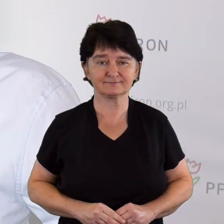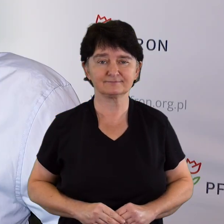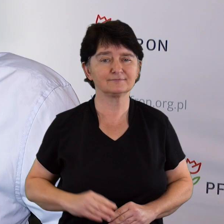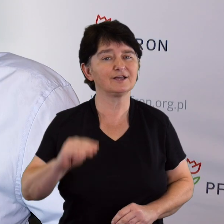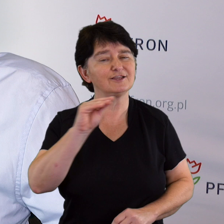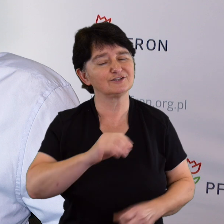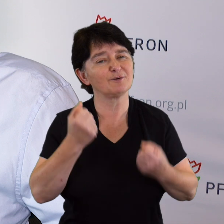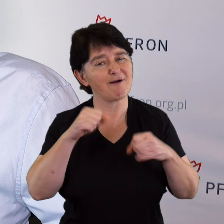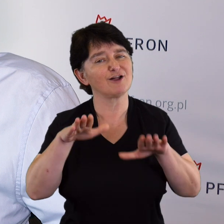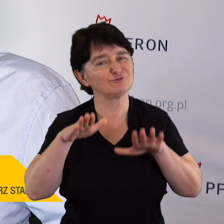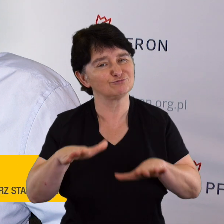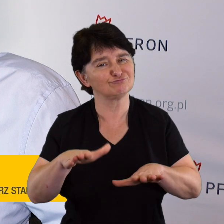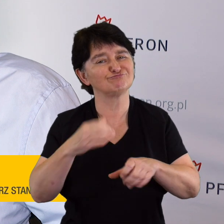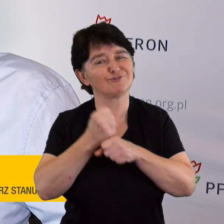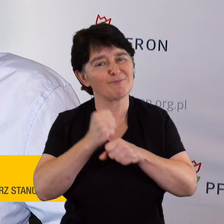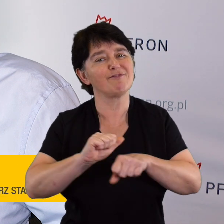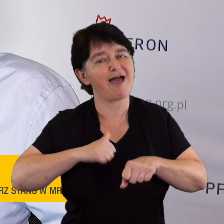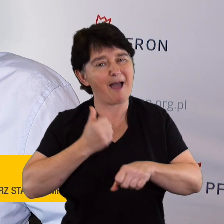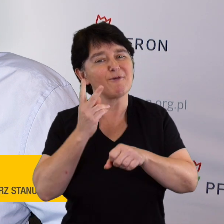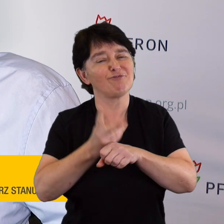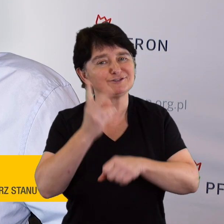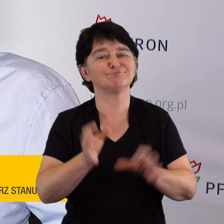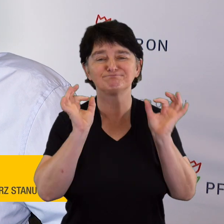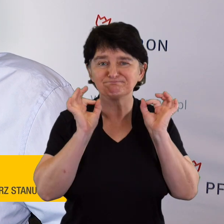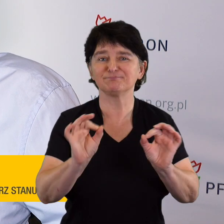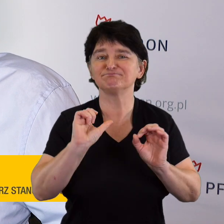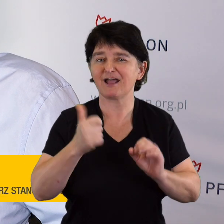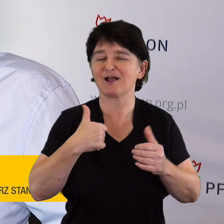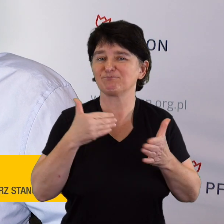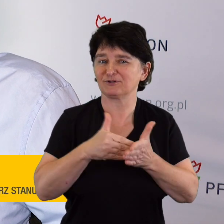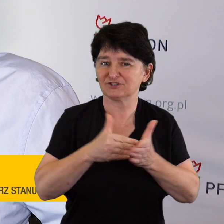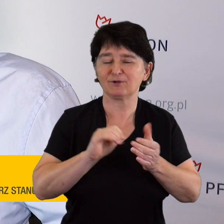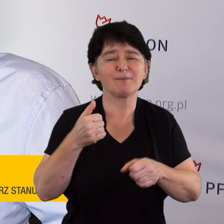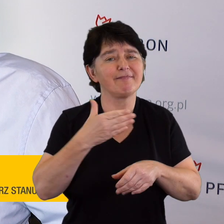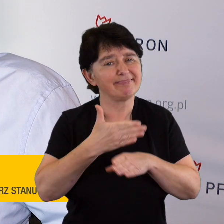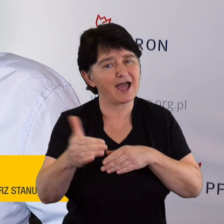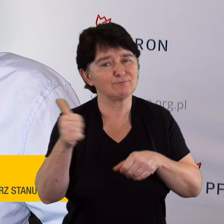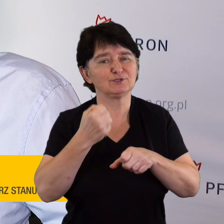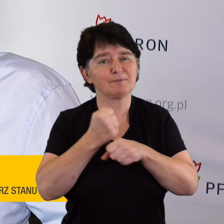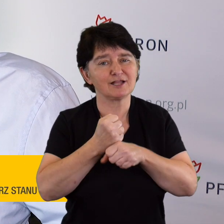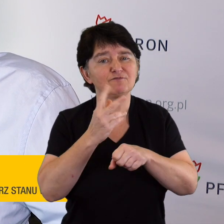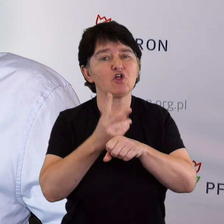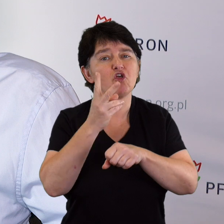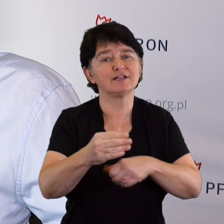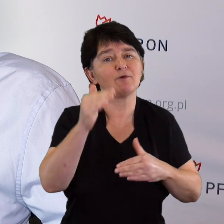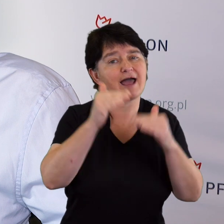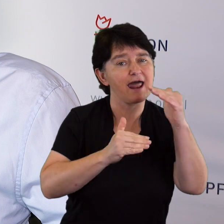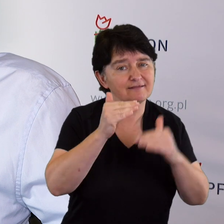Pewnie trzeba jeszcze dużo zrobić, aby ta dostępność wyglądała tak, jakbyśmy chcieli. Musimy cały czas pracować nad dostępnością architektoniczną.